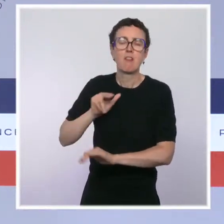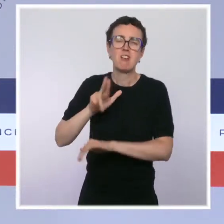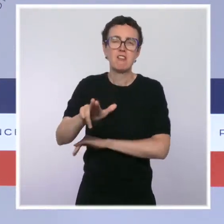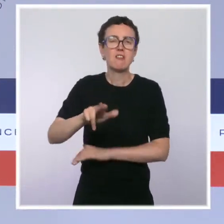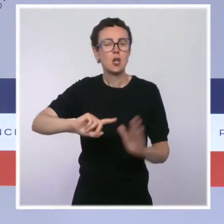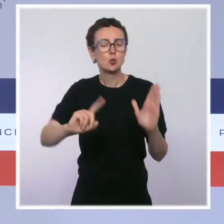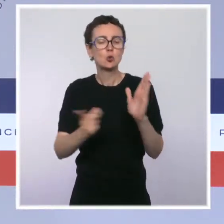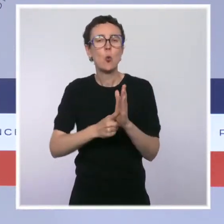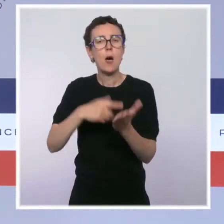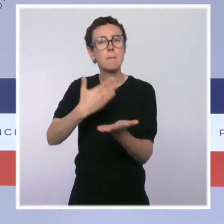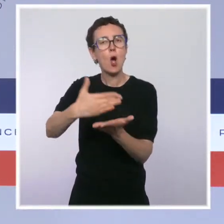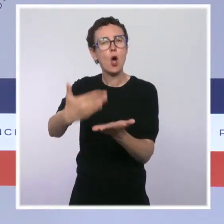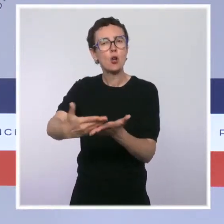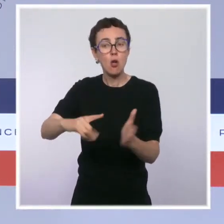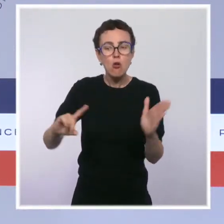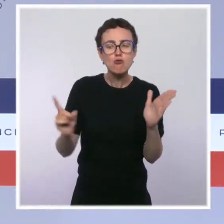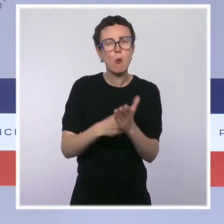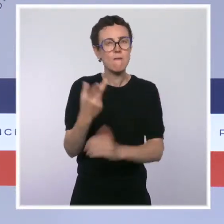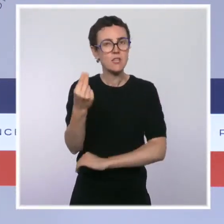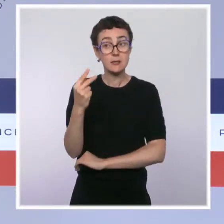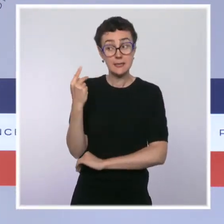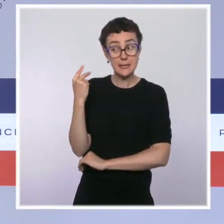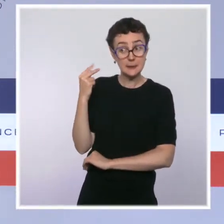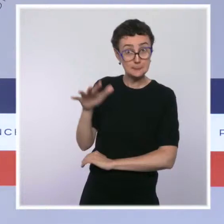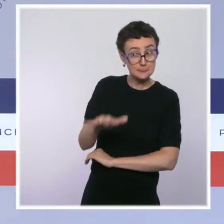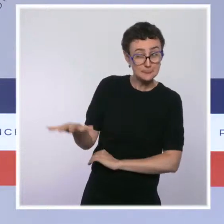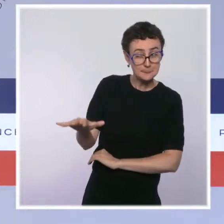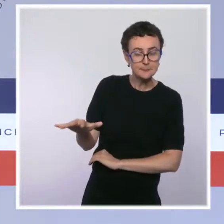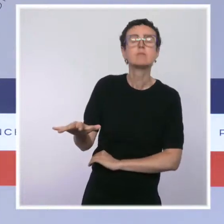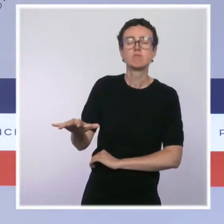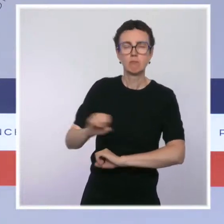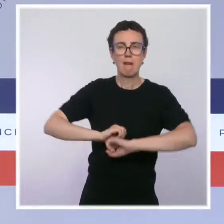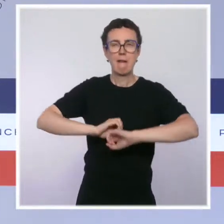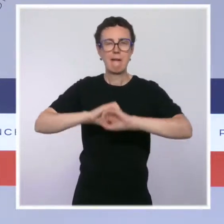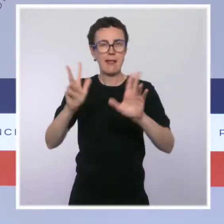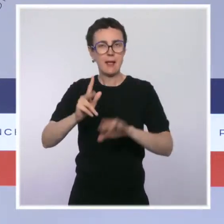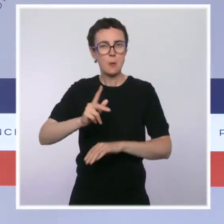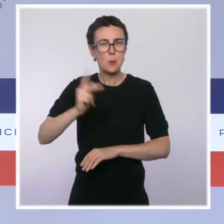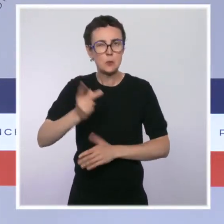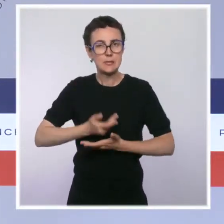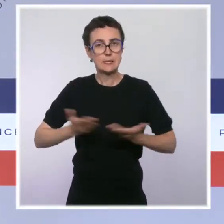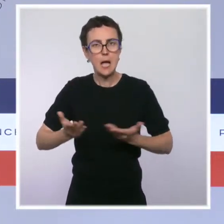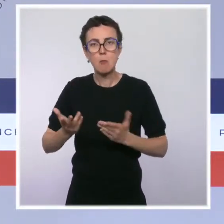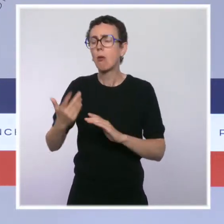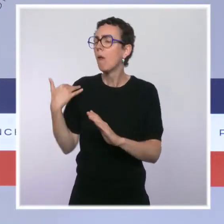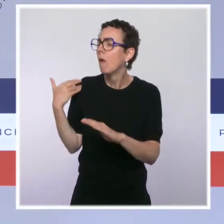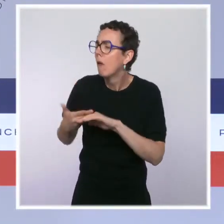et financier en outre-mer, de mettre à jour certaines dispositions et d'en introduire de nouvelles qui n'y étaient pas encore appliquées.